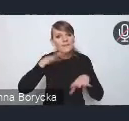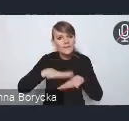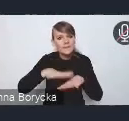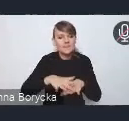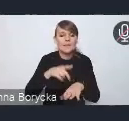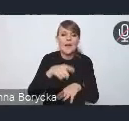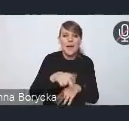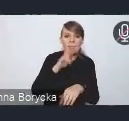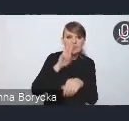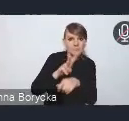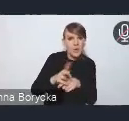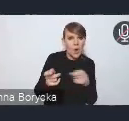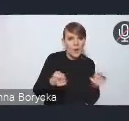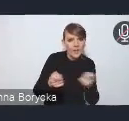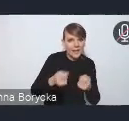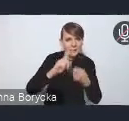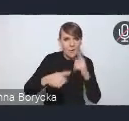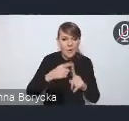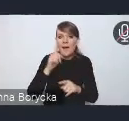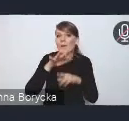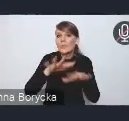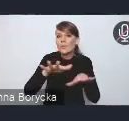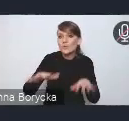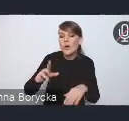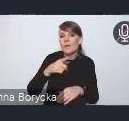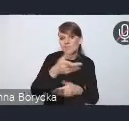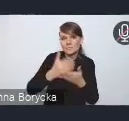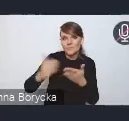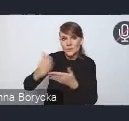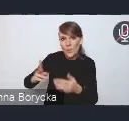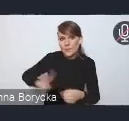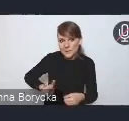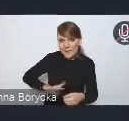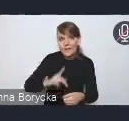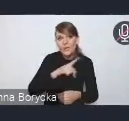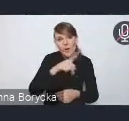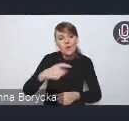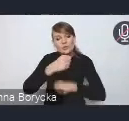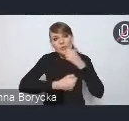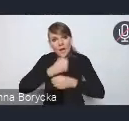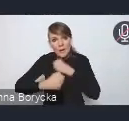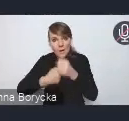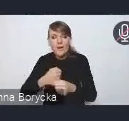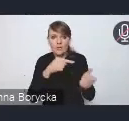ale też wiele resortów w swoich podejmowanych działaniach tę politykę właśnie realizuje.